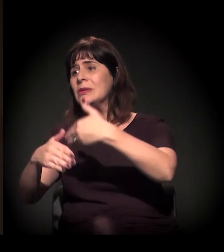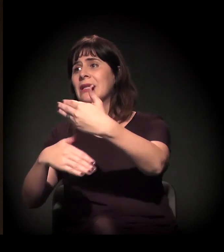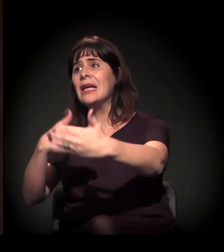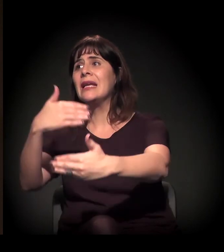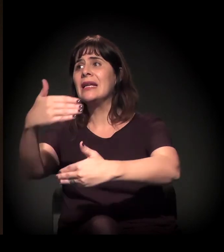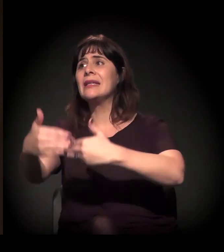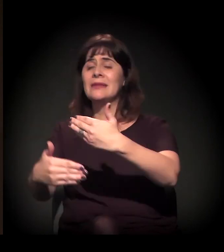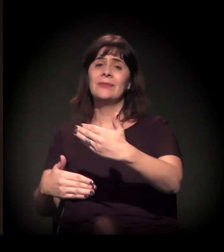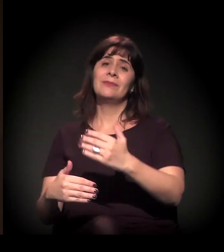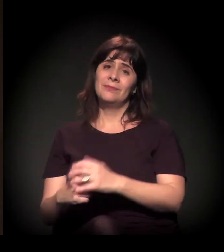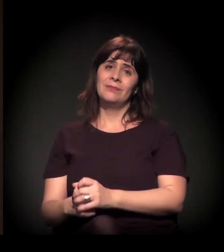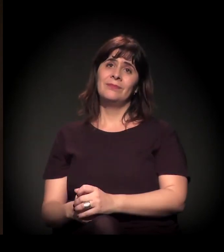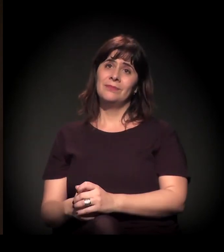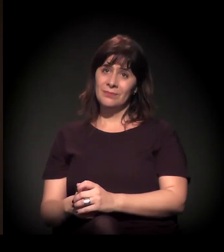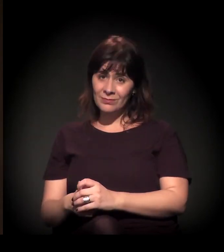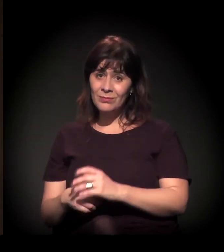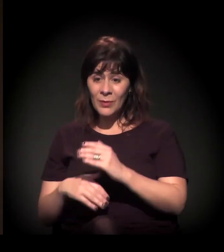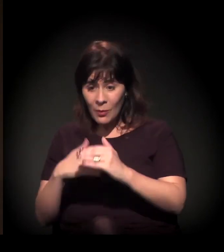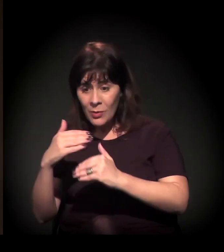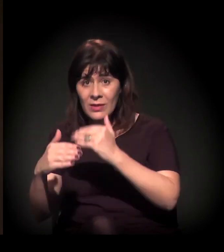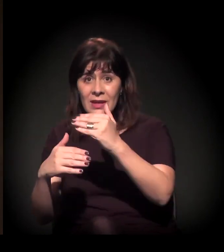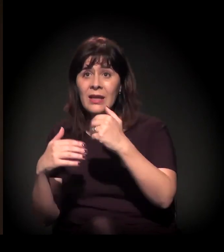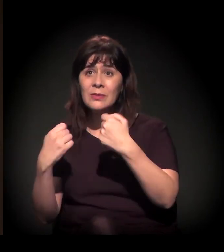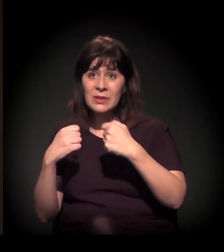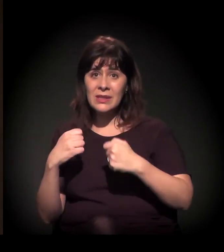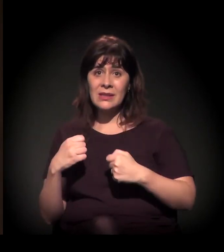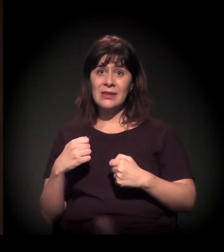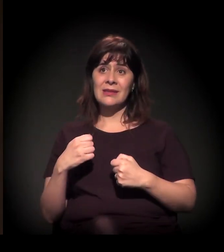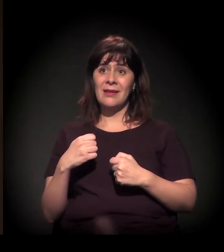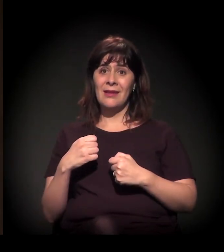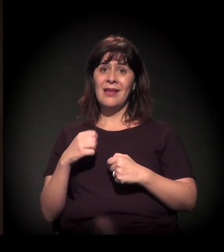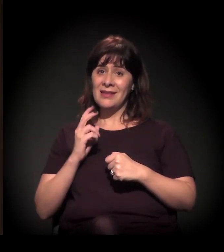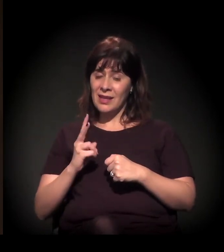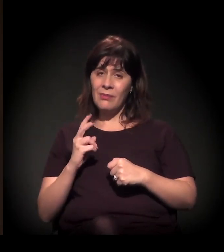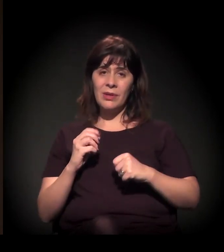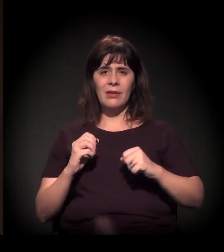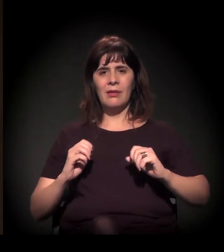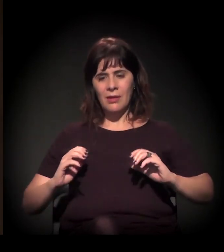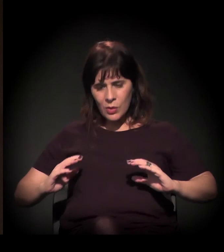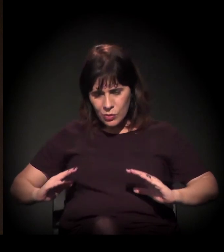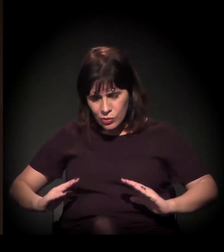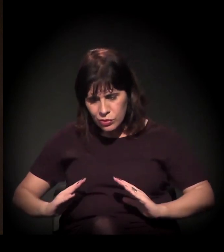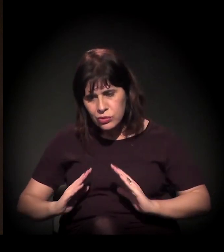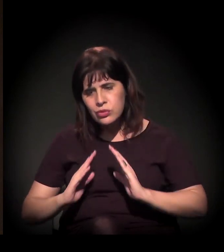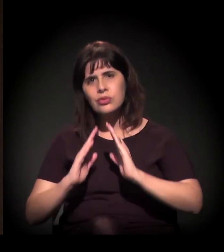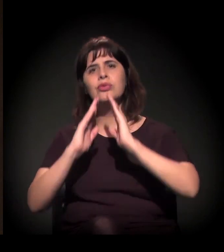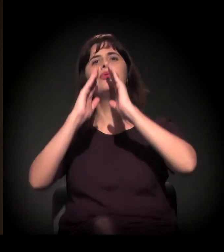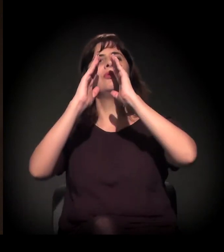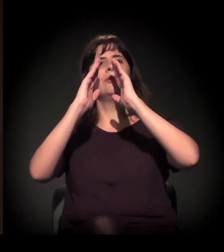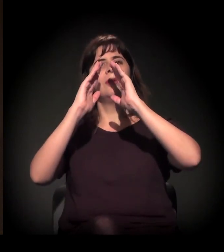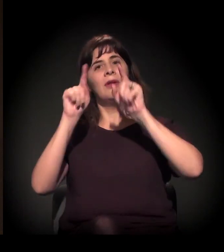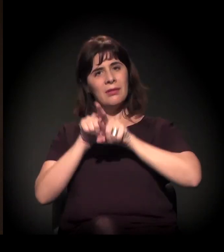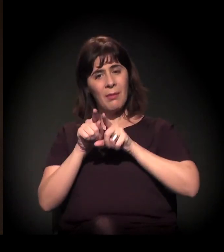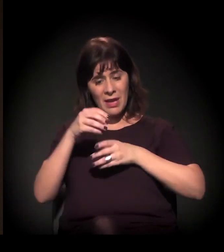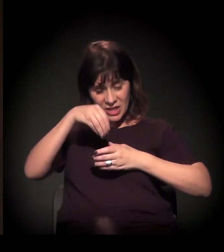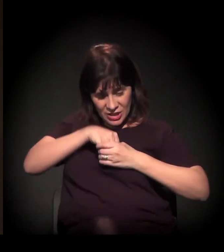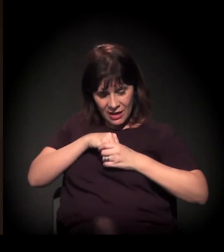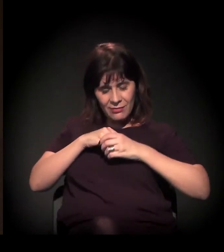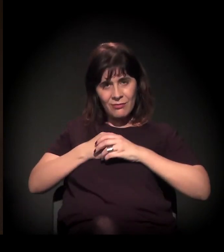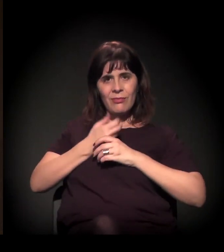O processo tem que ser de baixo para cima e de dentro para fora. Estamos construindo esse processo; ele está em curso.